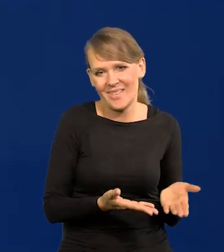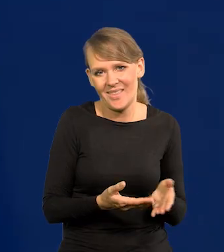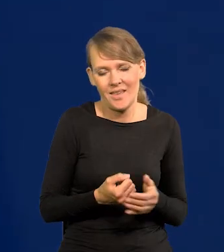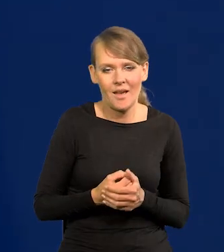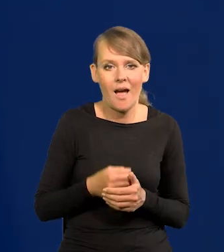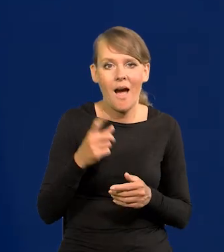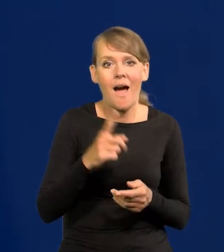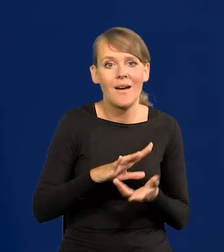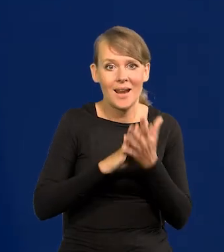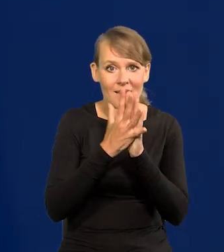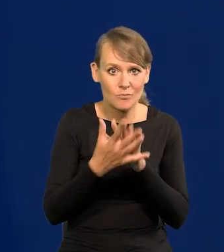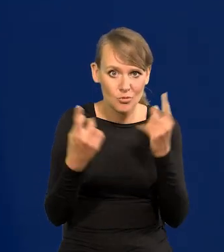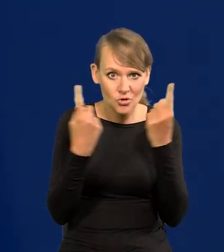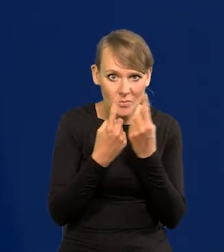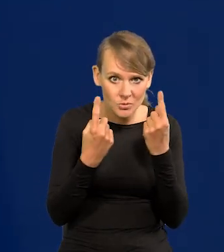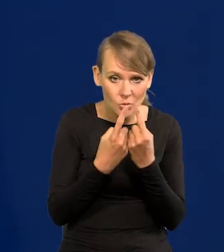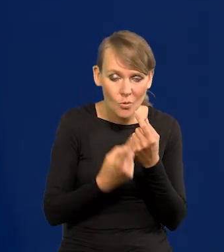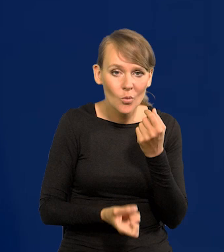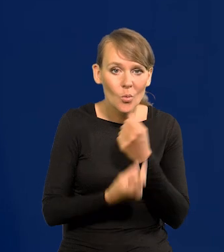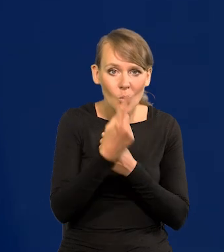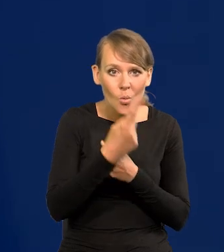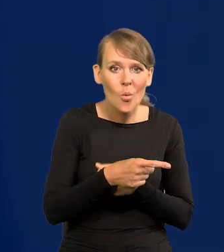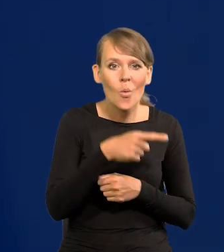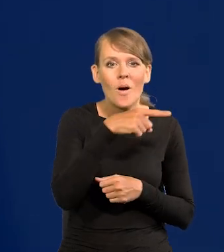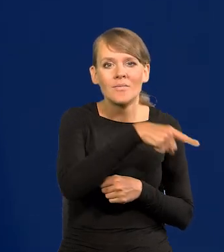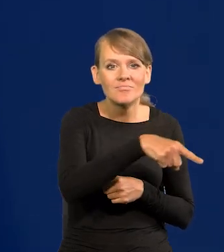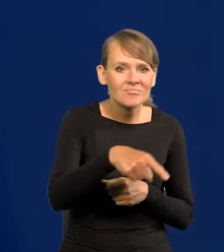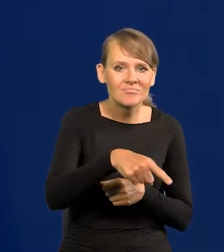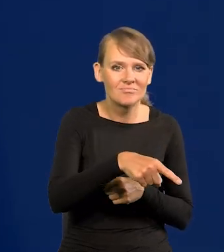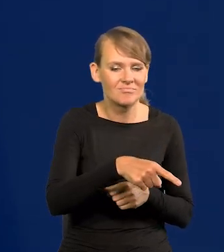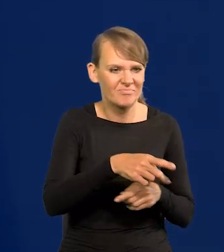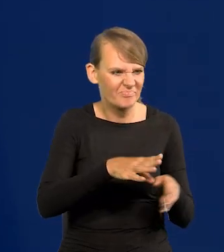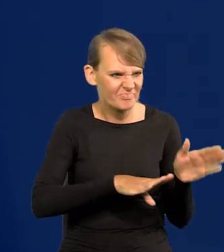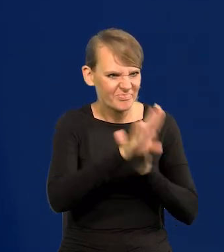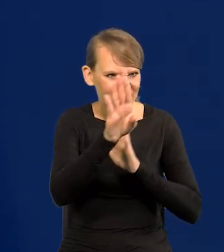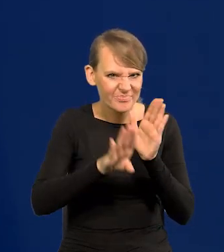Rewolucja przemysłowa spowodowało, że to imperia kolonialne wystrzeliły,